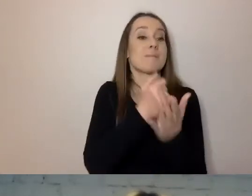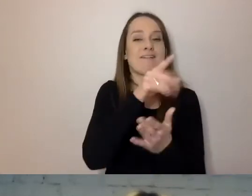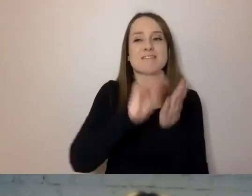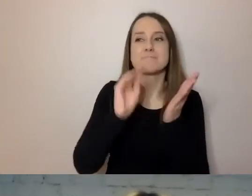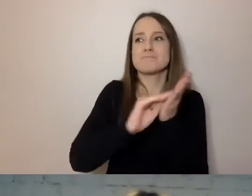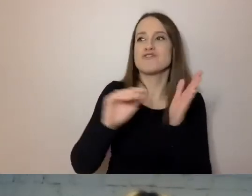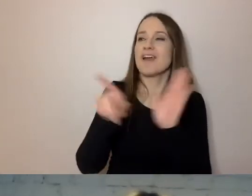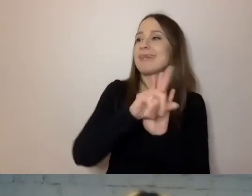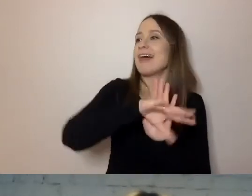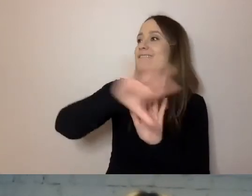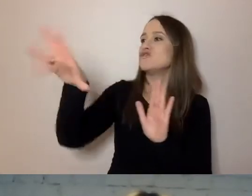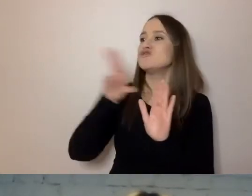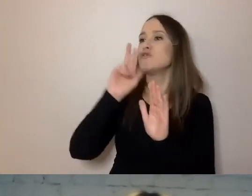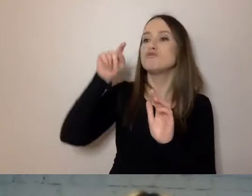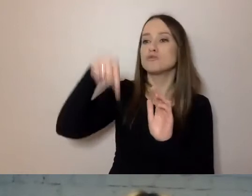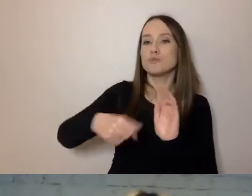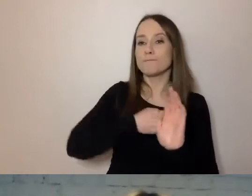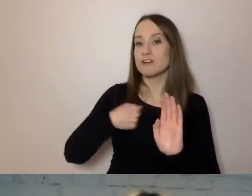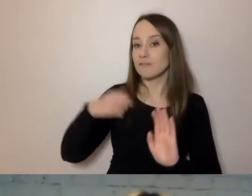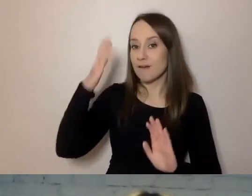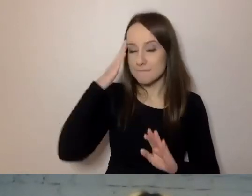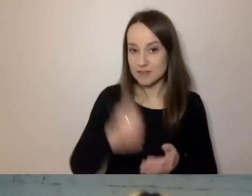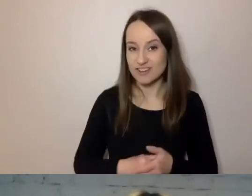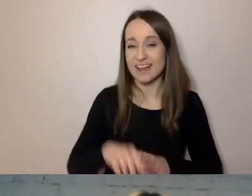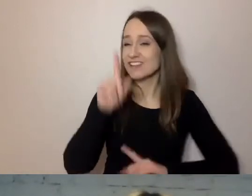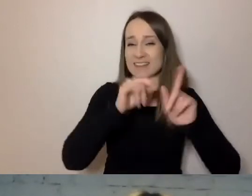On wtedy nie może użyć niektórych terminów prawniczych.